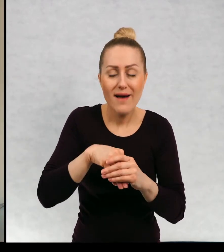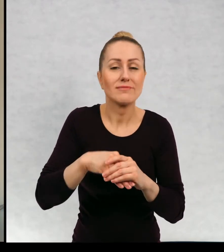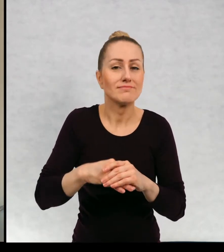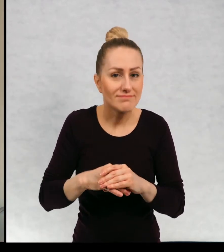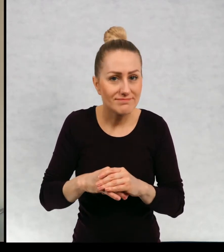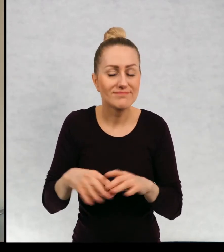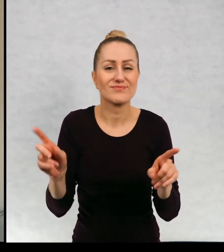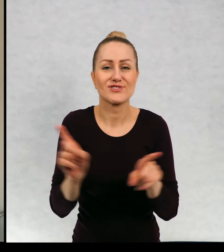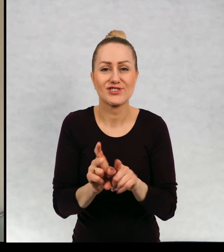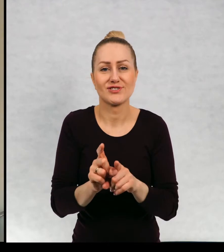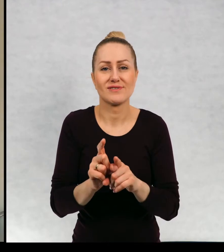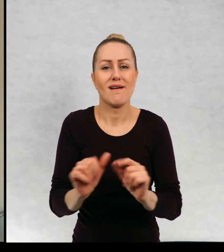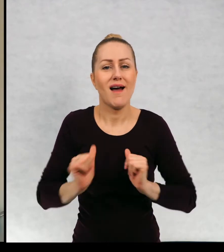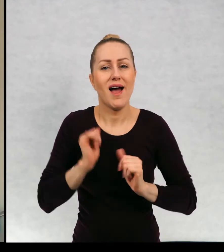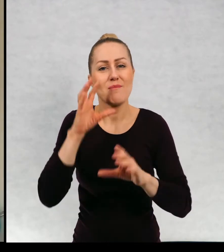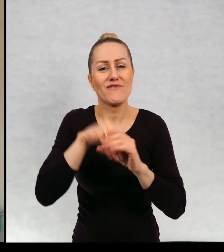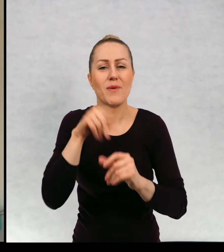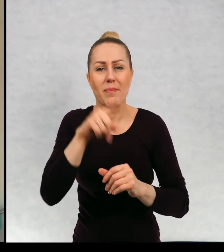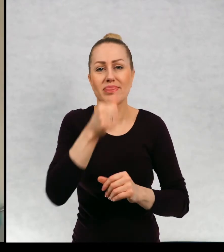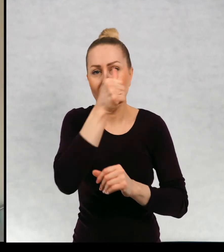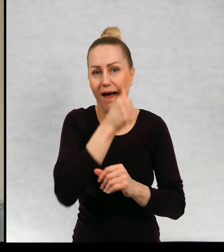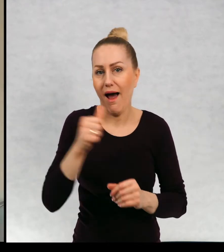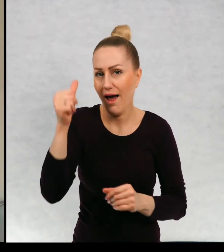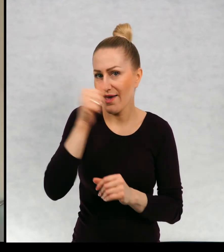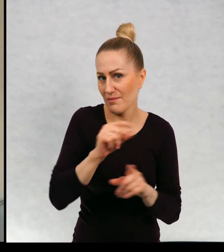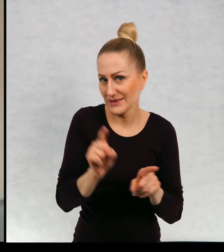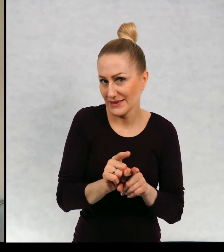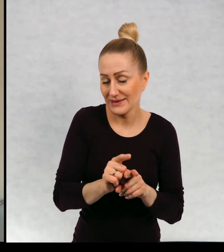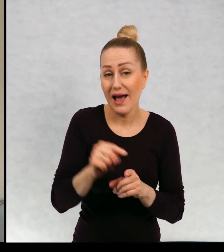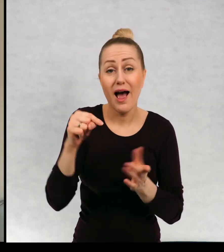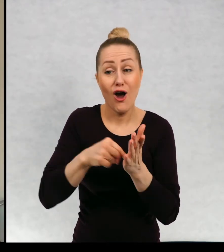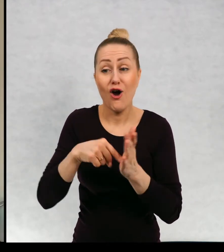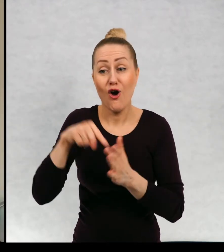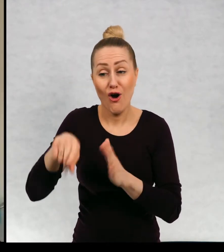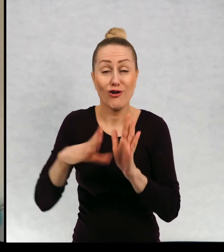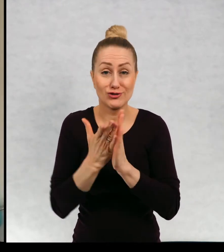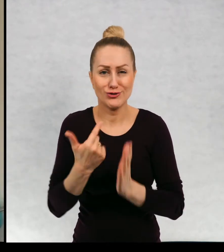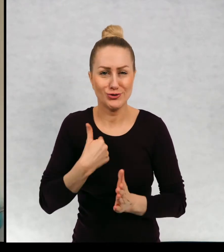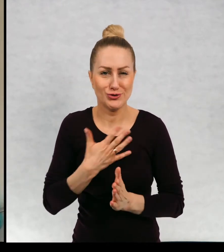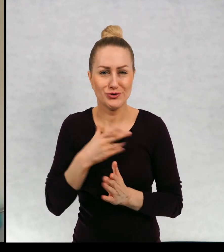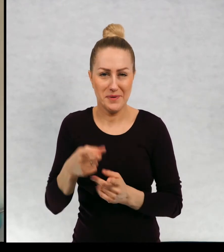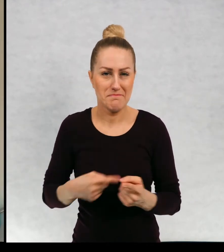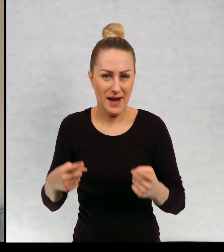no i żeby były tajemnicze i ta książka moim zdaniem taka jest.